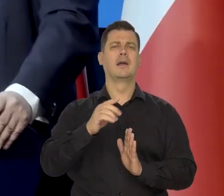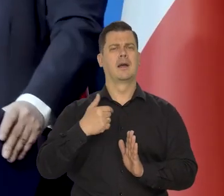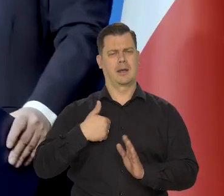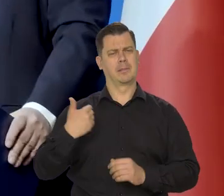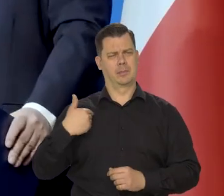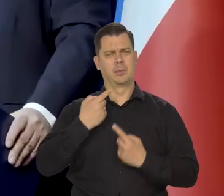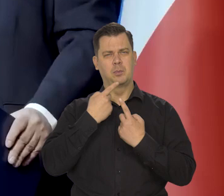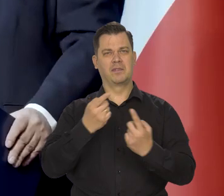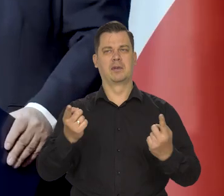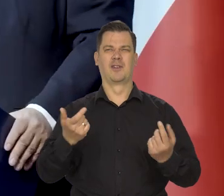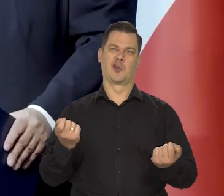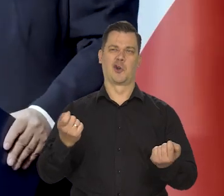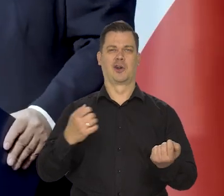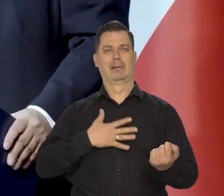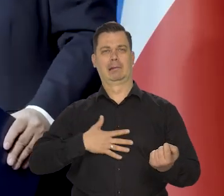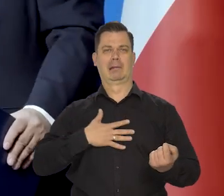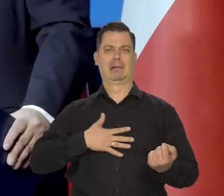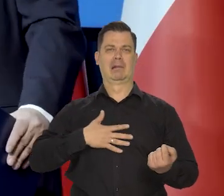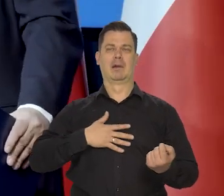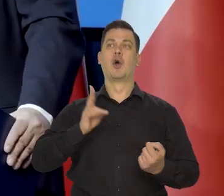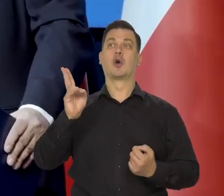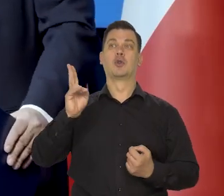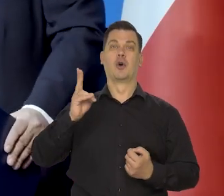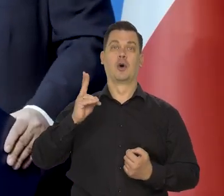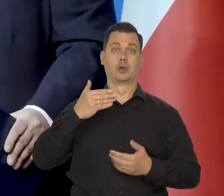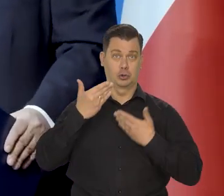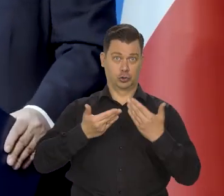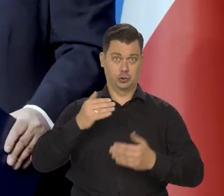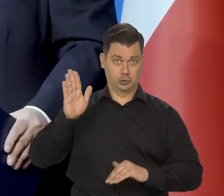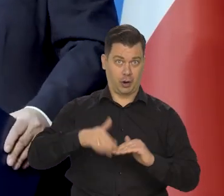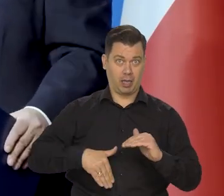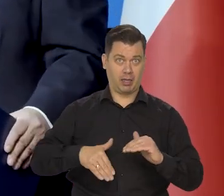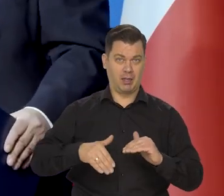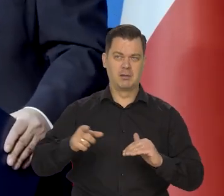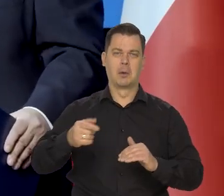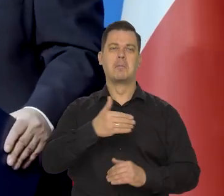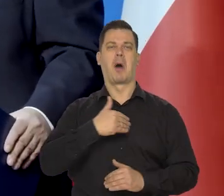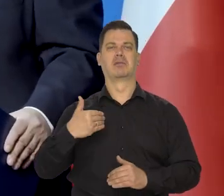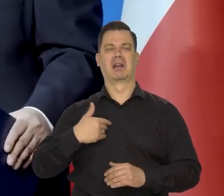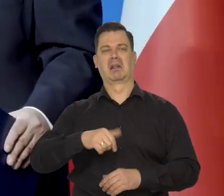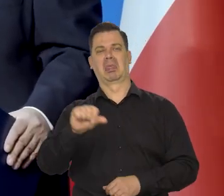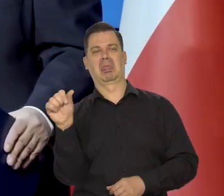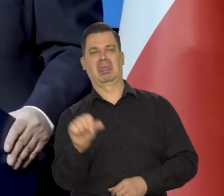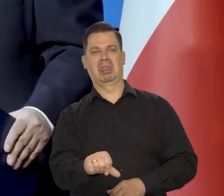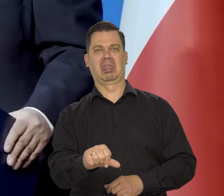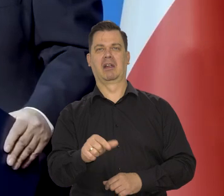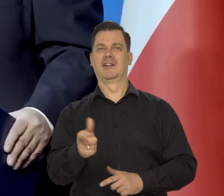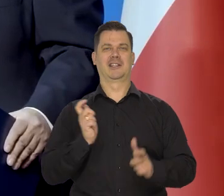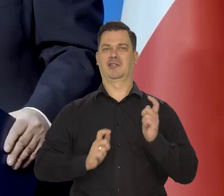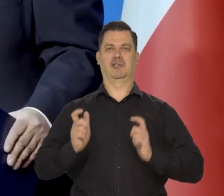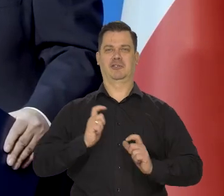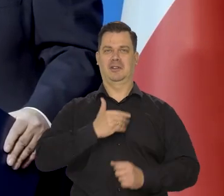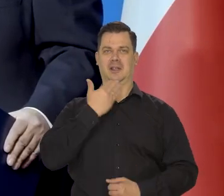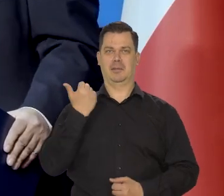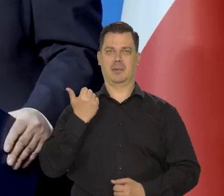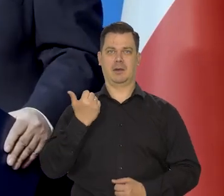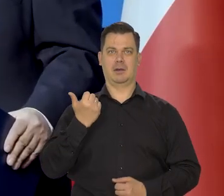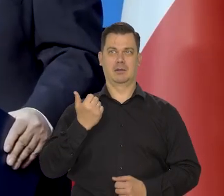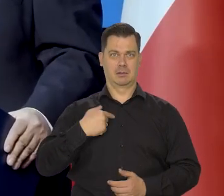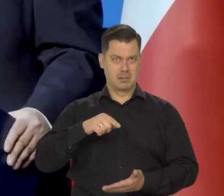to wzbudza niechęć i żarty ze strony tych, którzy źle życzą Polsce i w ogóle się nie potrafią cieszyć polskimi sukcesami,